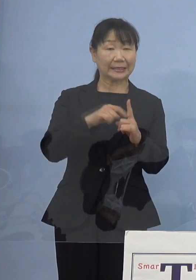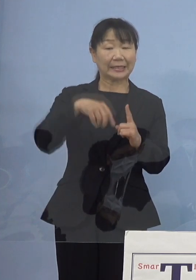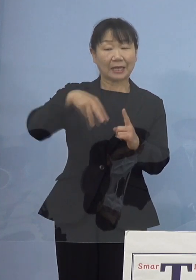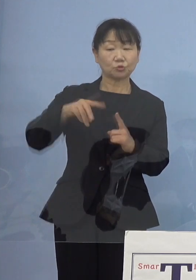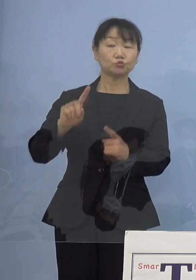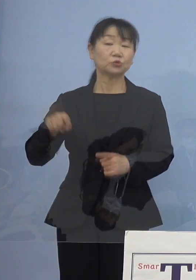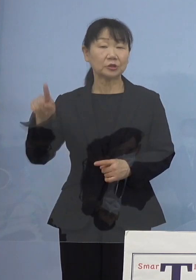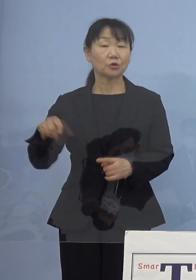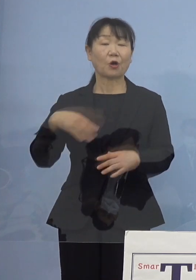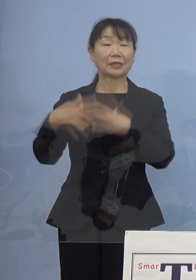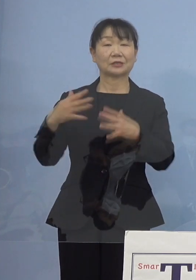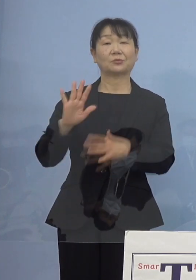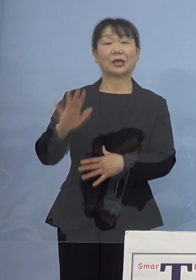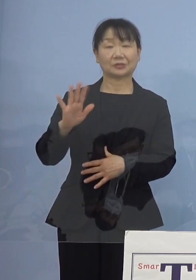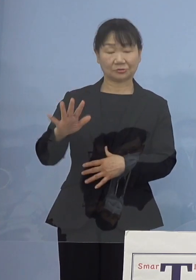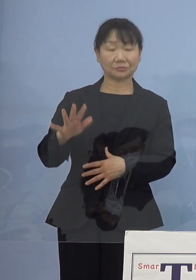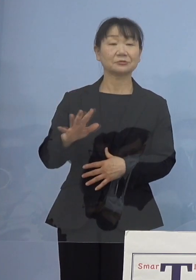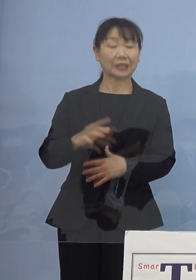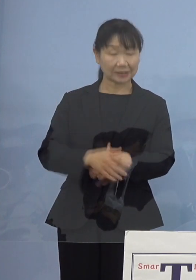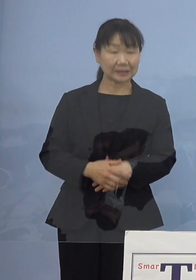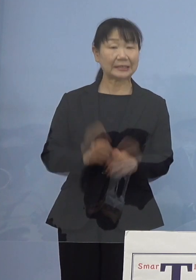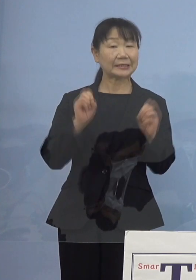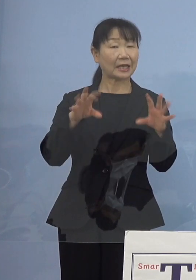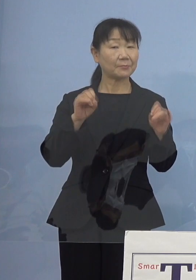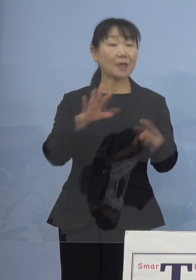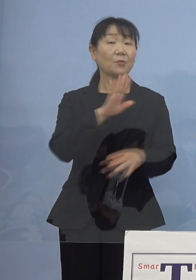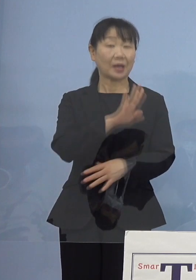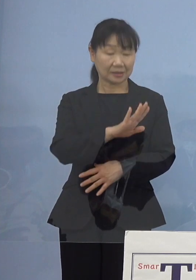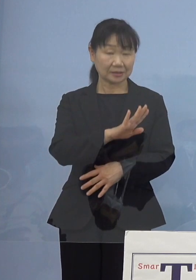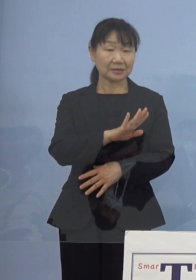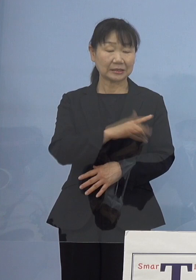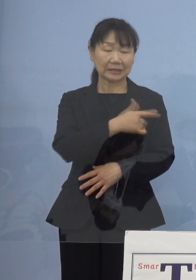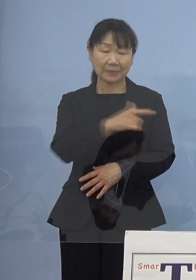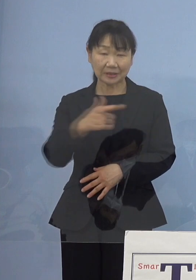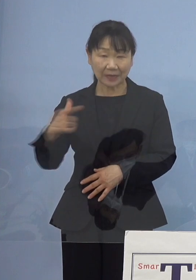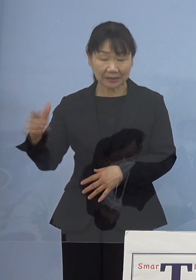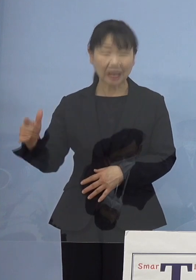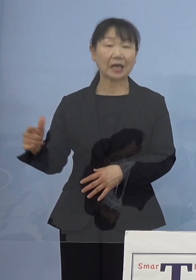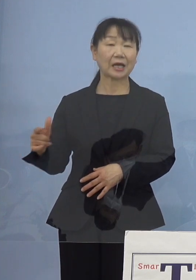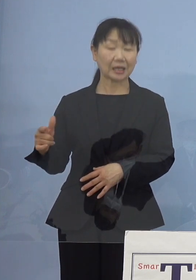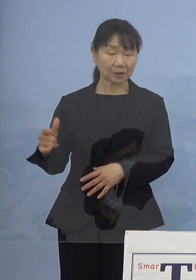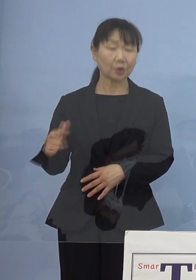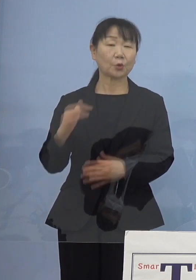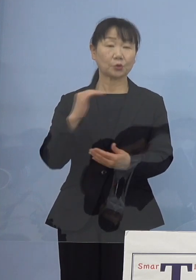ちょうど四国ディスティネーションキャンペーンがあったりと 他にも様々な点がありますので